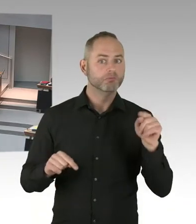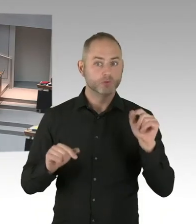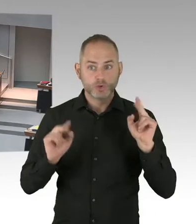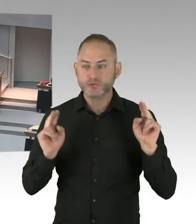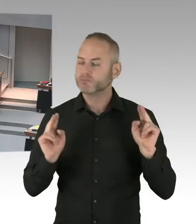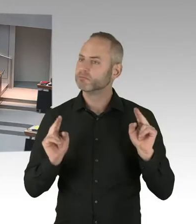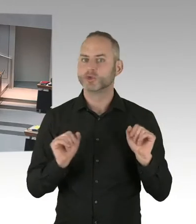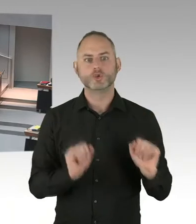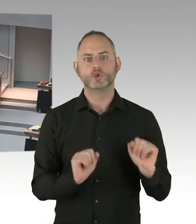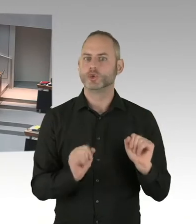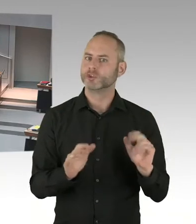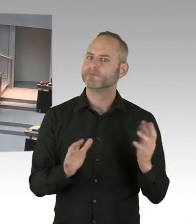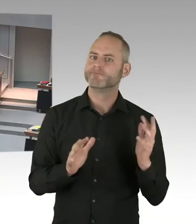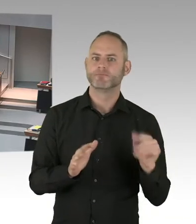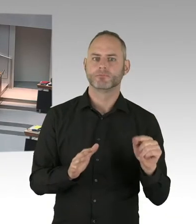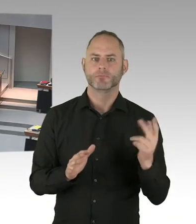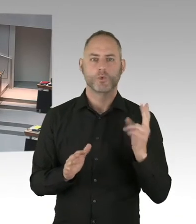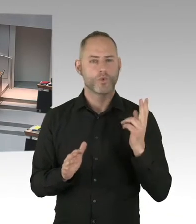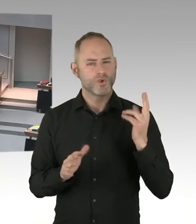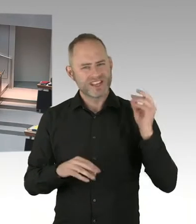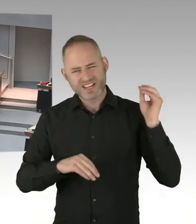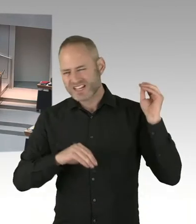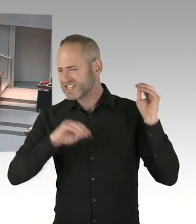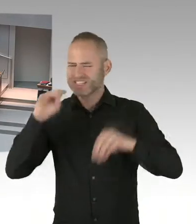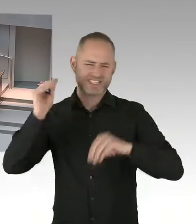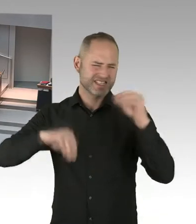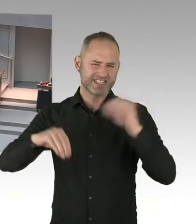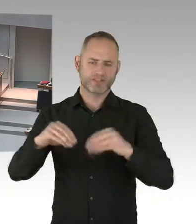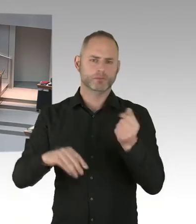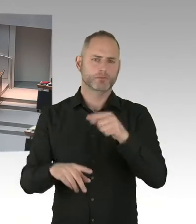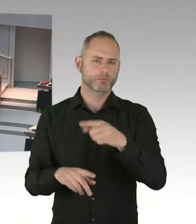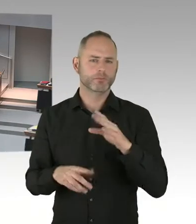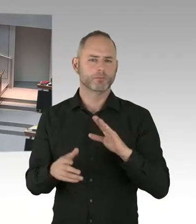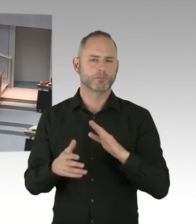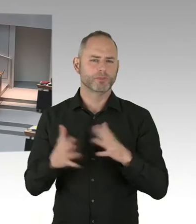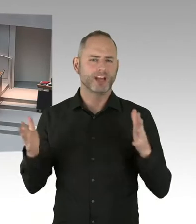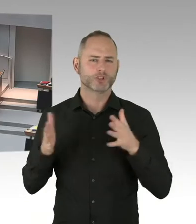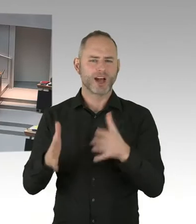um die Sicherheitslage an allen Plätzen Berlins kümmert. Und dass es selbstverständlich für jeden Weihnachtsmarkt